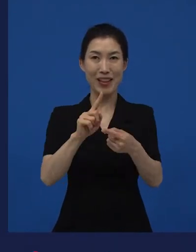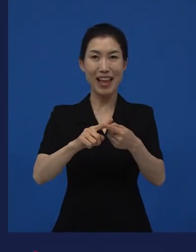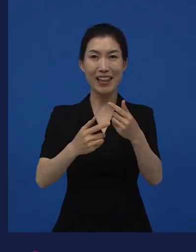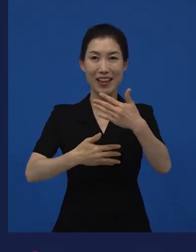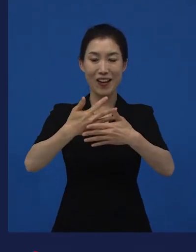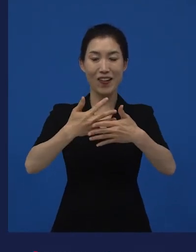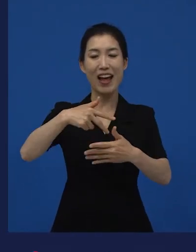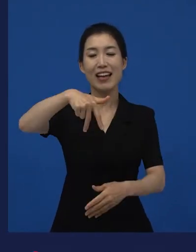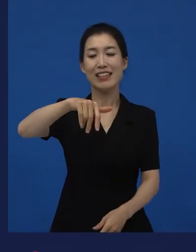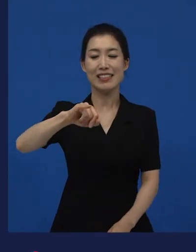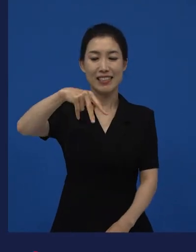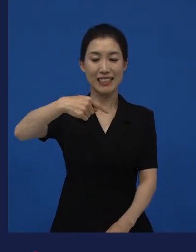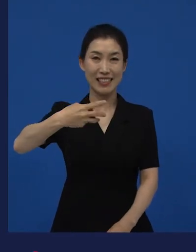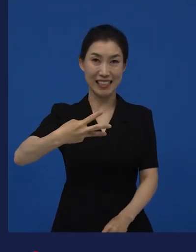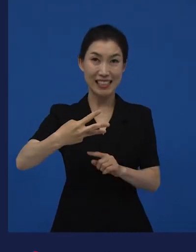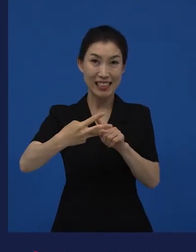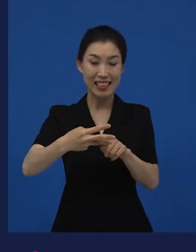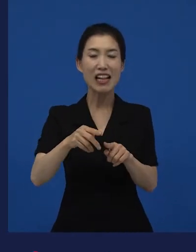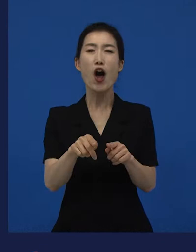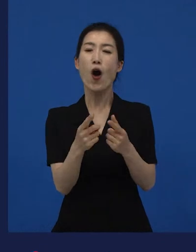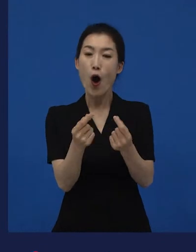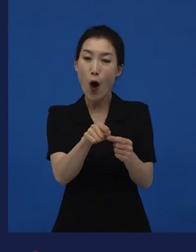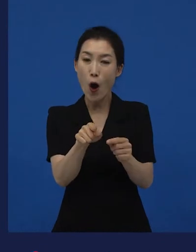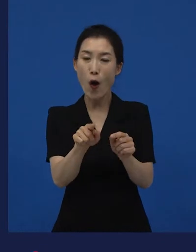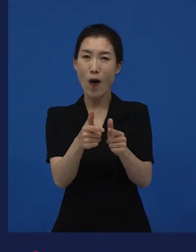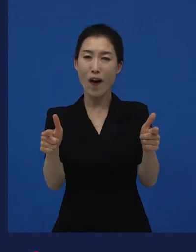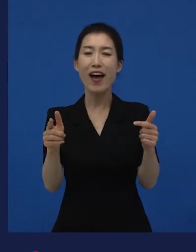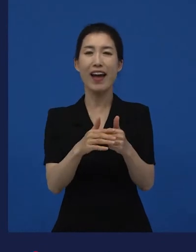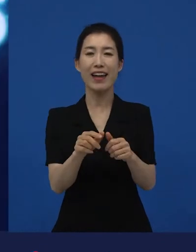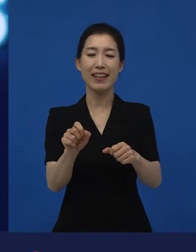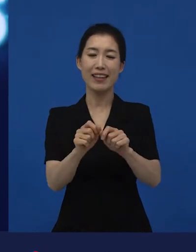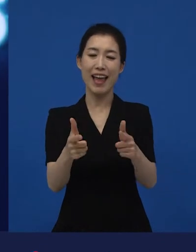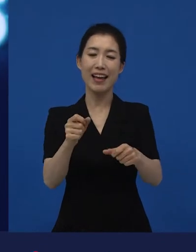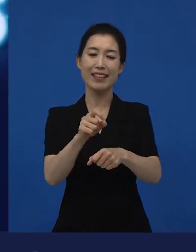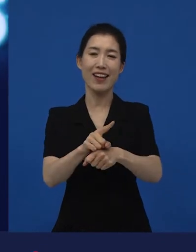이런 작품들이 다양성 영화로 불리고 있는 영화들입니다.